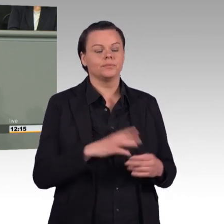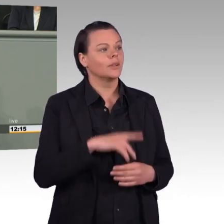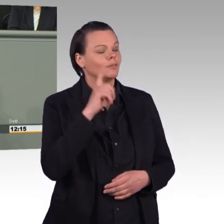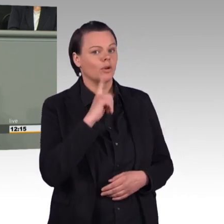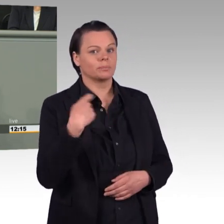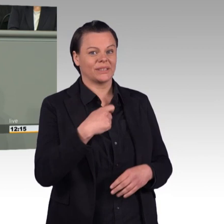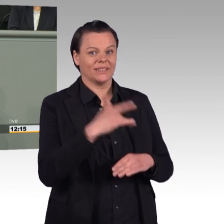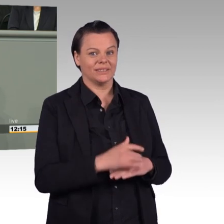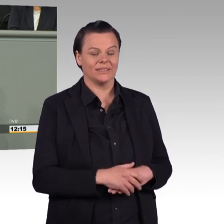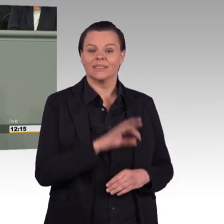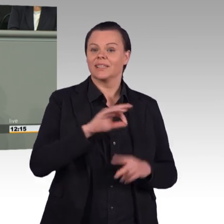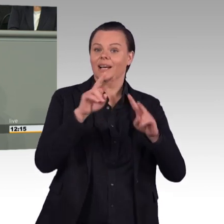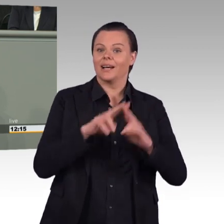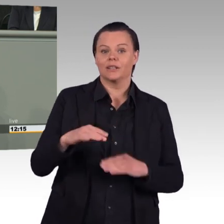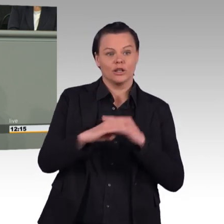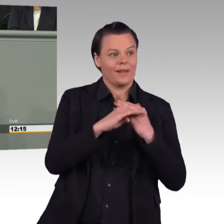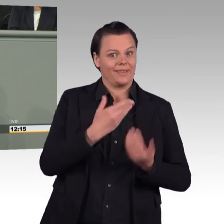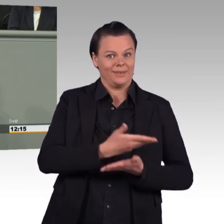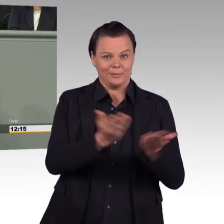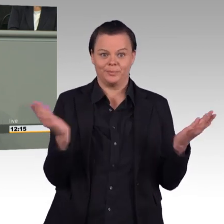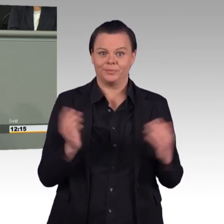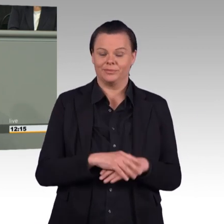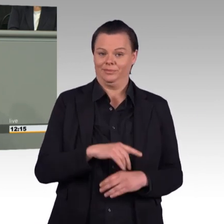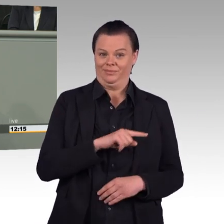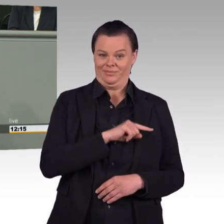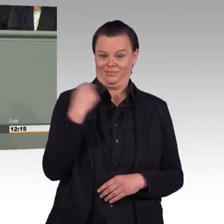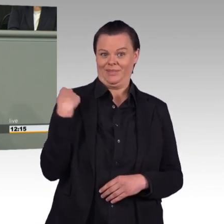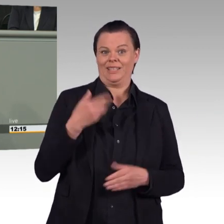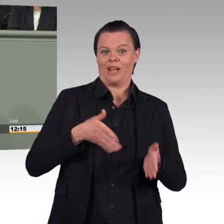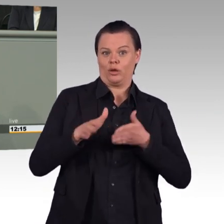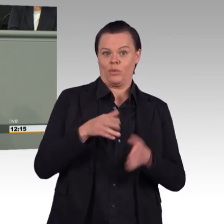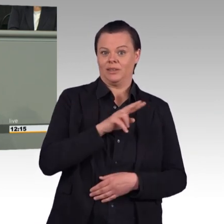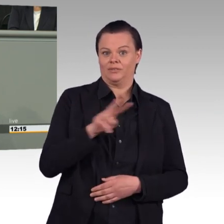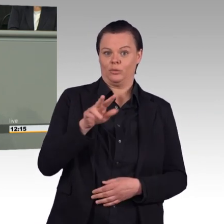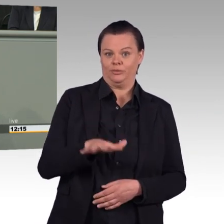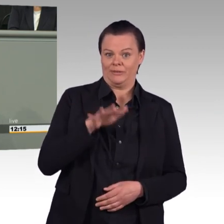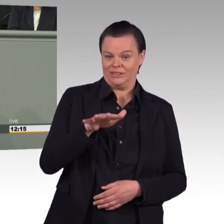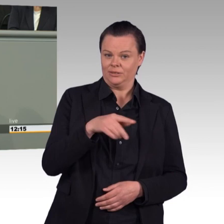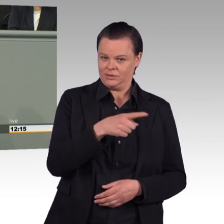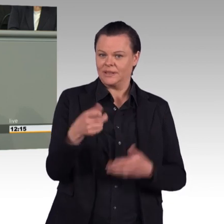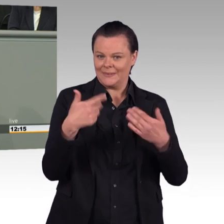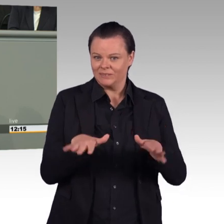SAP und BMW konkurriere. Während die genannten Firmen heute bei etwa ein Viertel der angehenden Informatiker